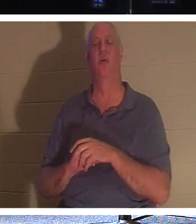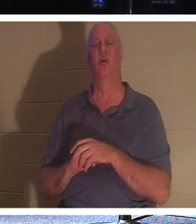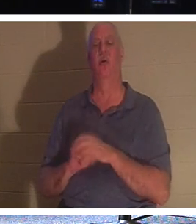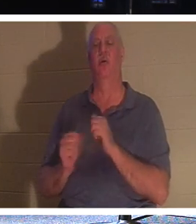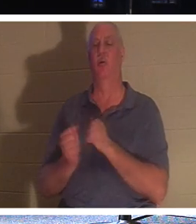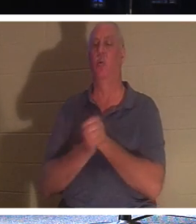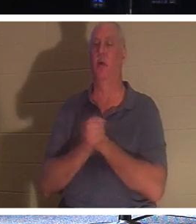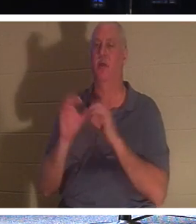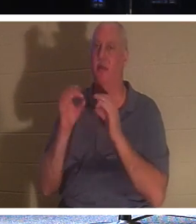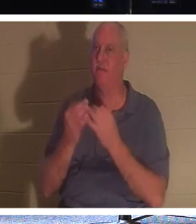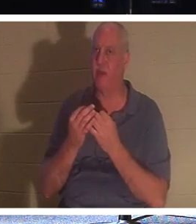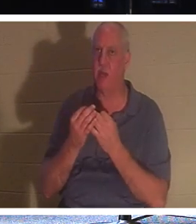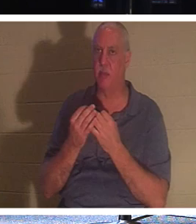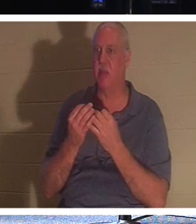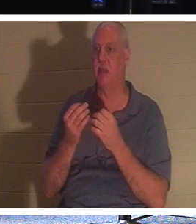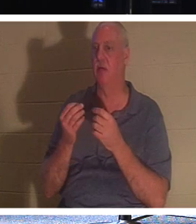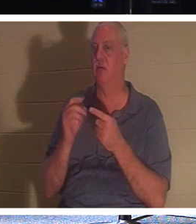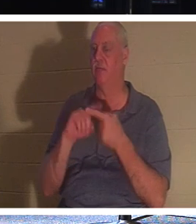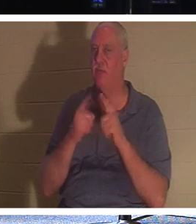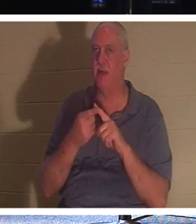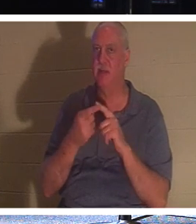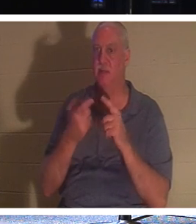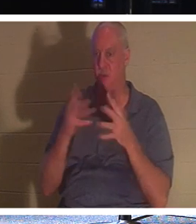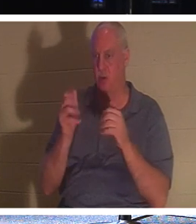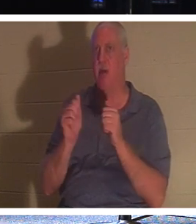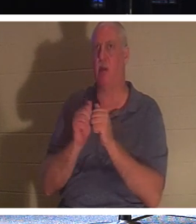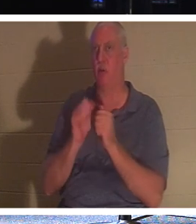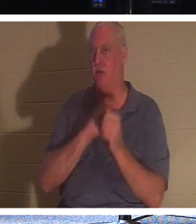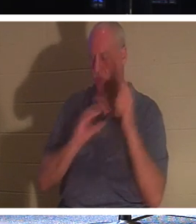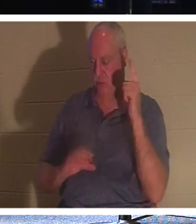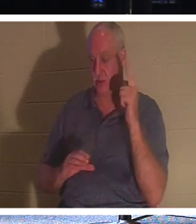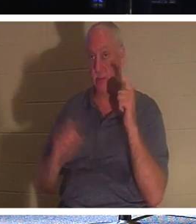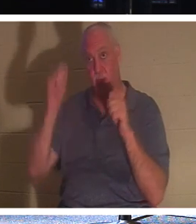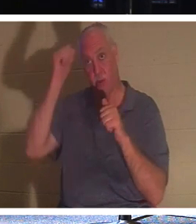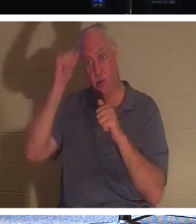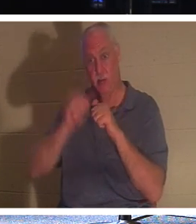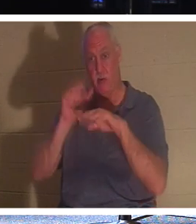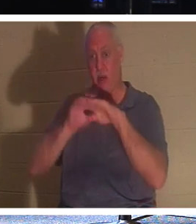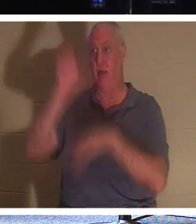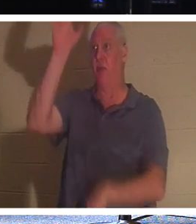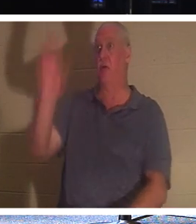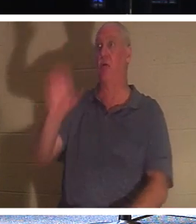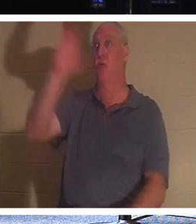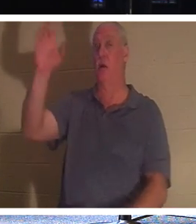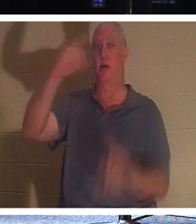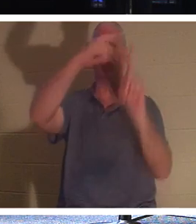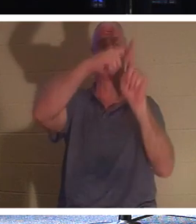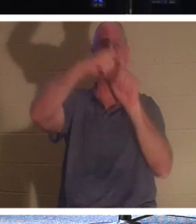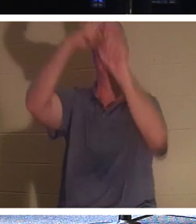भी मसीह में हैं. उस चोर को याद करो जो क्रूस पर था। उन्हें कोई भी अच्छा काम करने का मौका नहीं मिला.